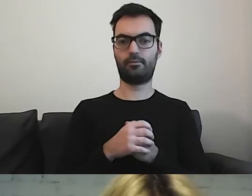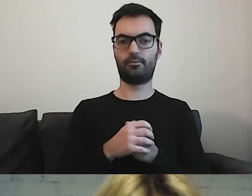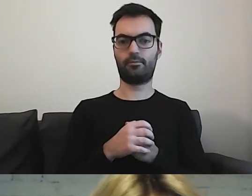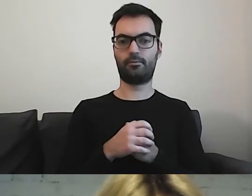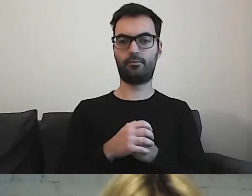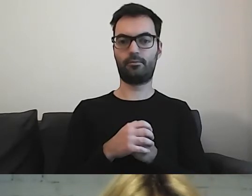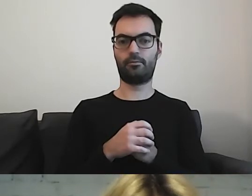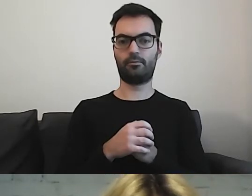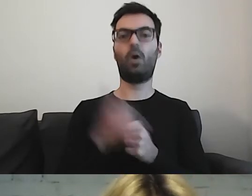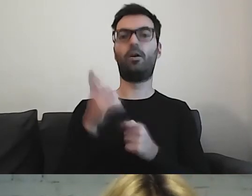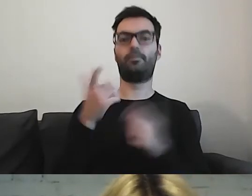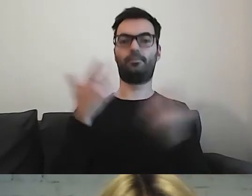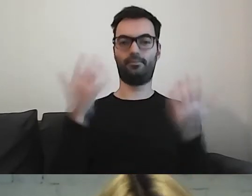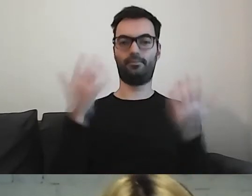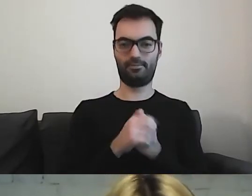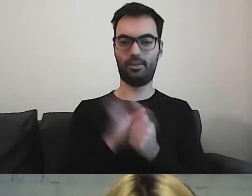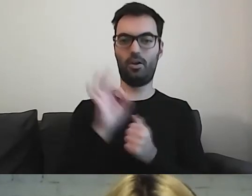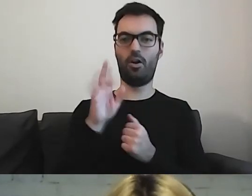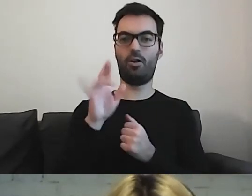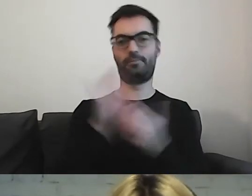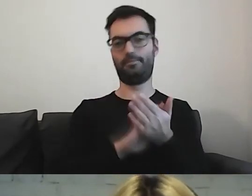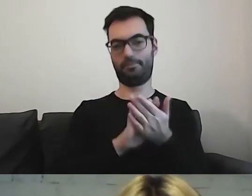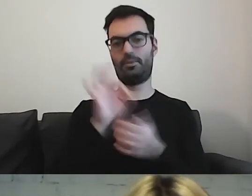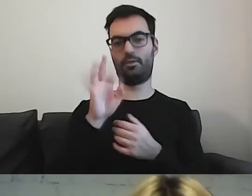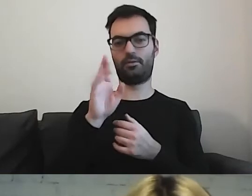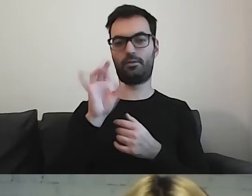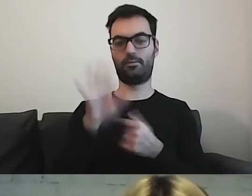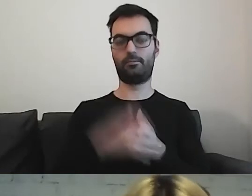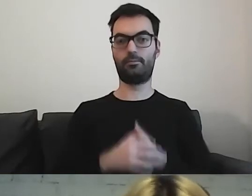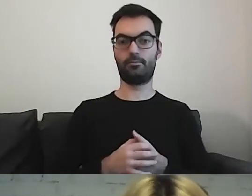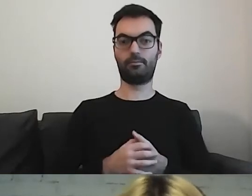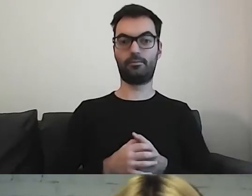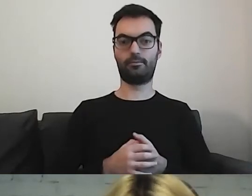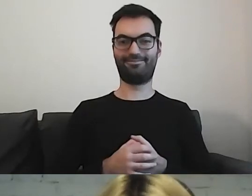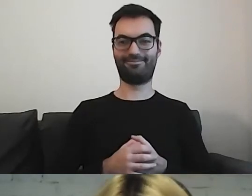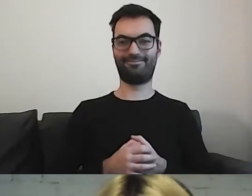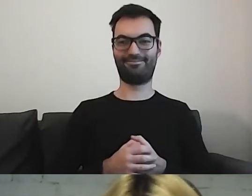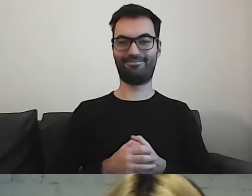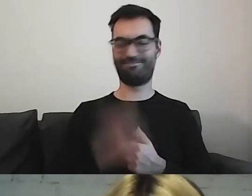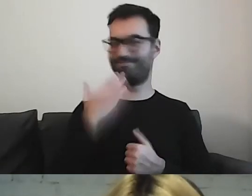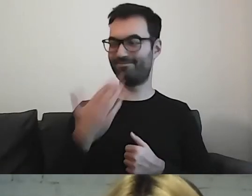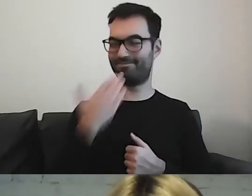O! Super. Już mają państwo. MAŁGORZATA: Dobra. Dzięki.